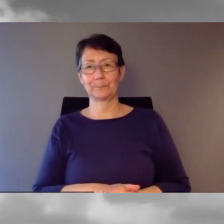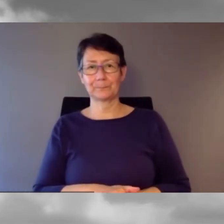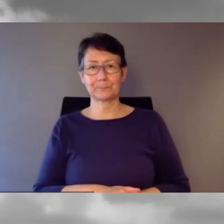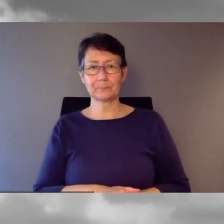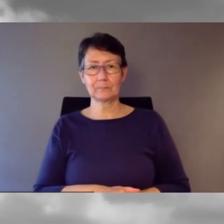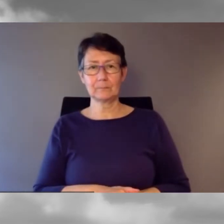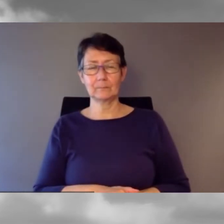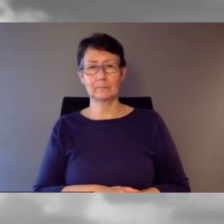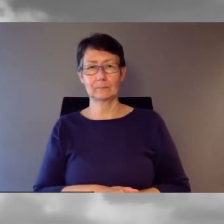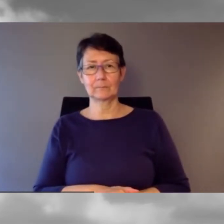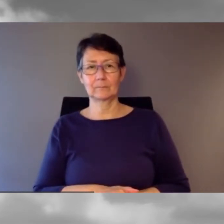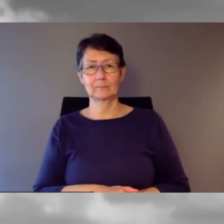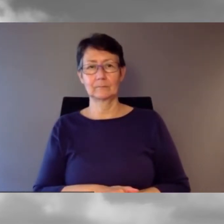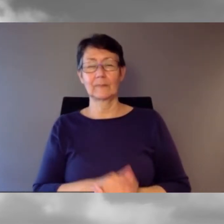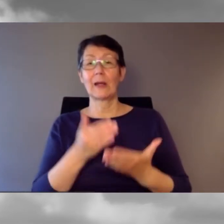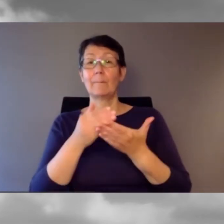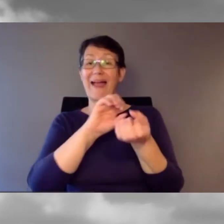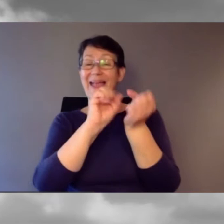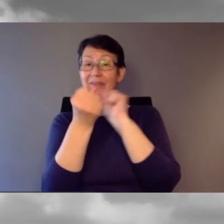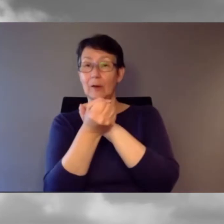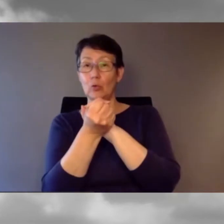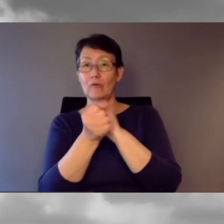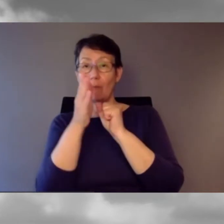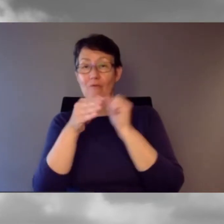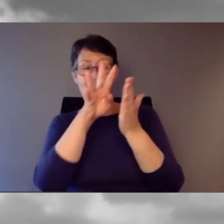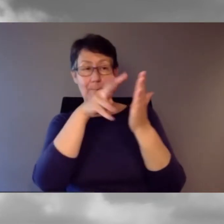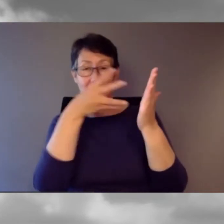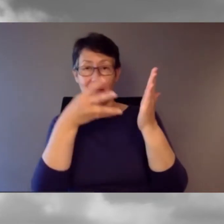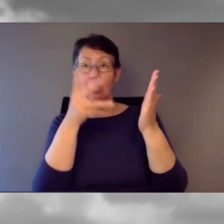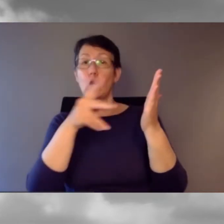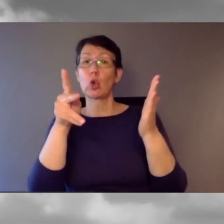Bei Abweichungen vom Fahrplan muss die Kundeninformation sichergestellt sein.